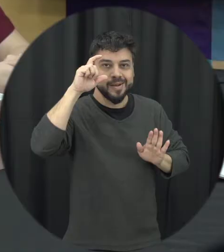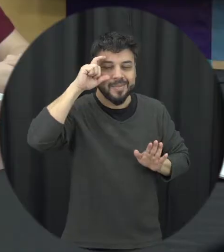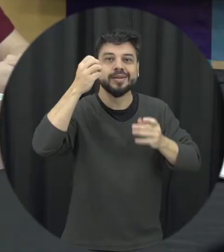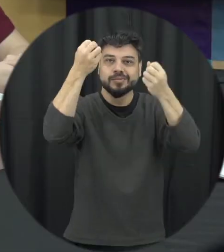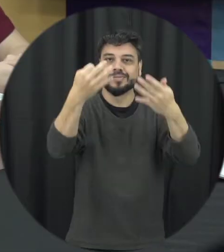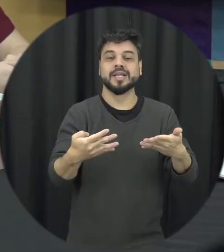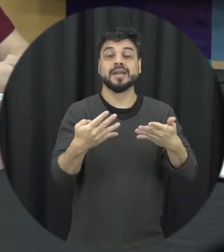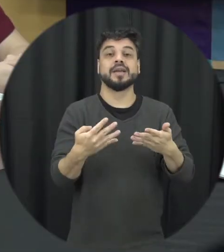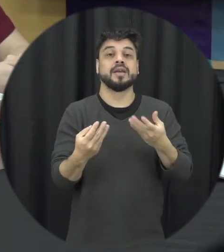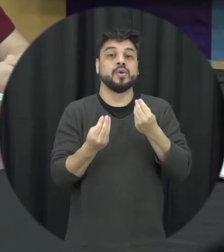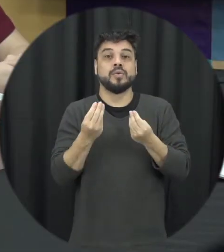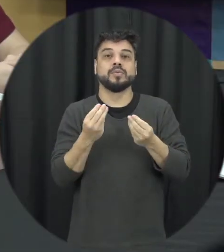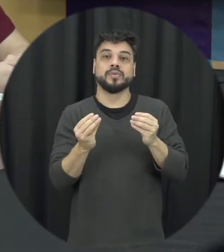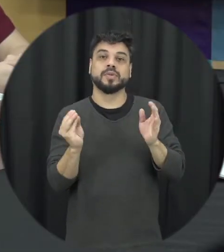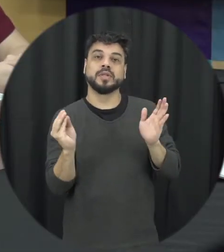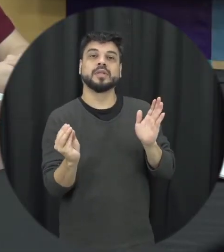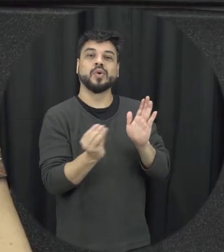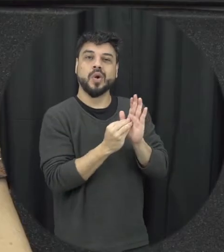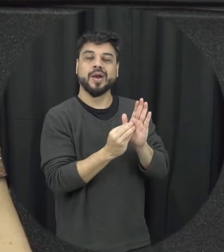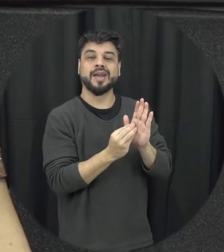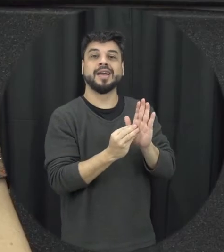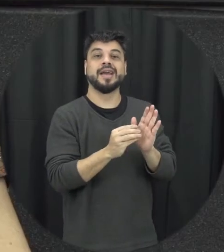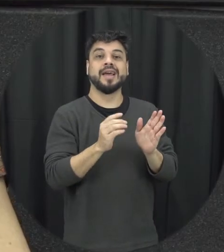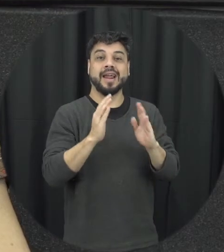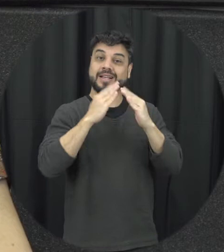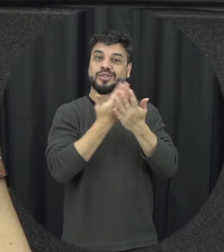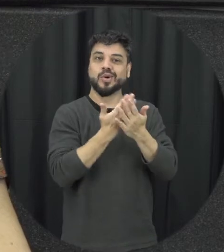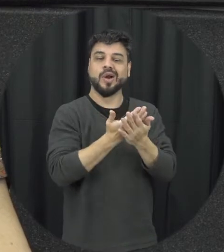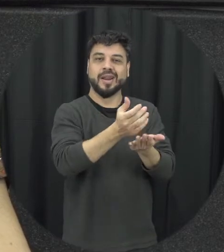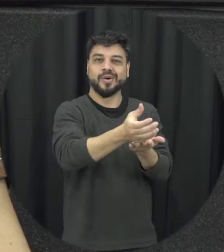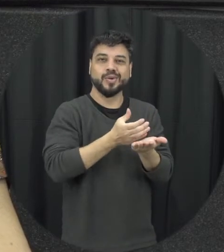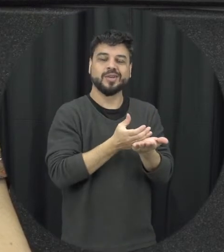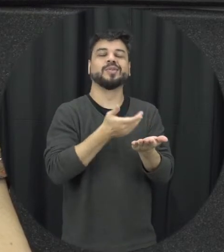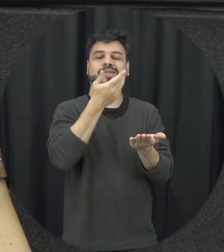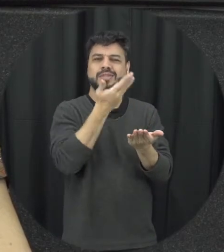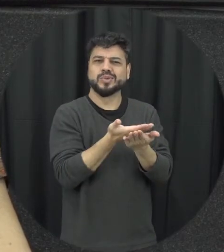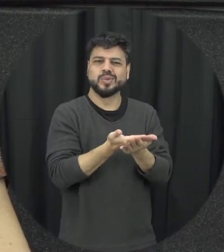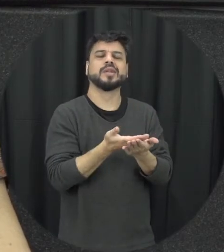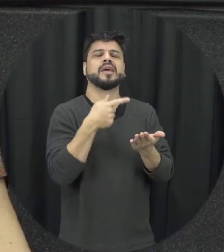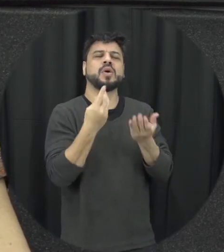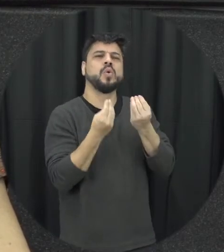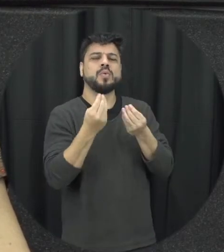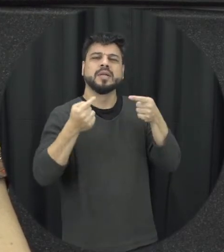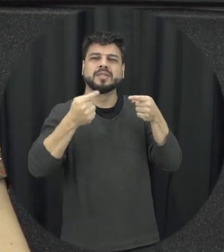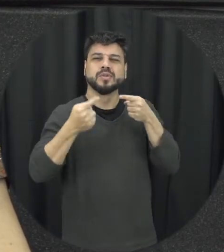a violência contra a mulher que a gente possa desde cedo discutir essas questões de gênero